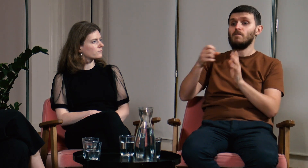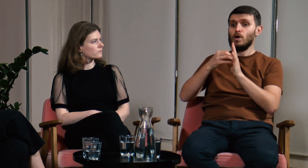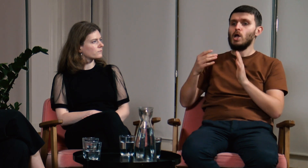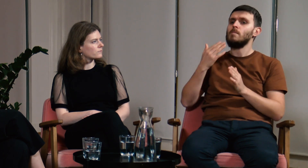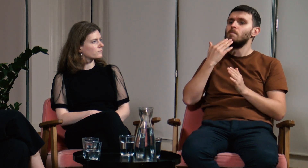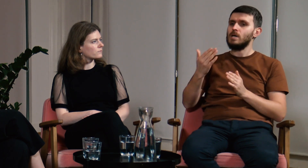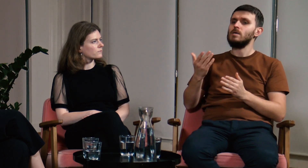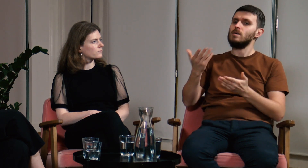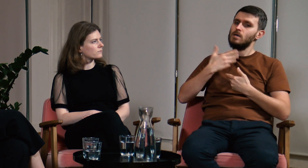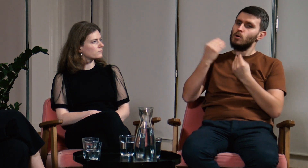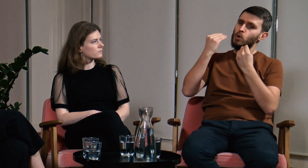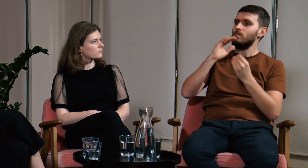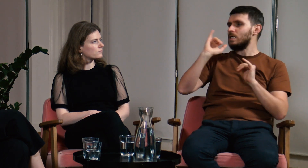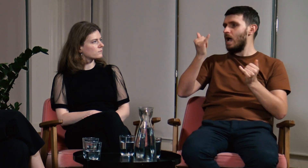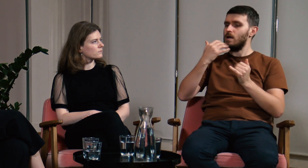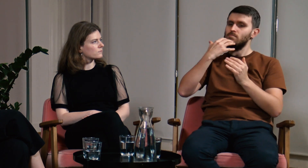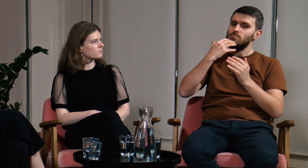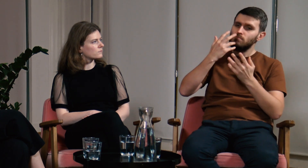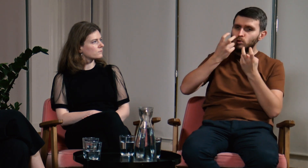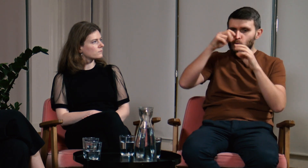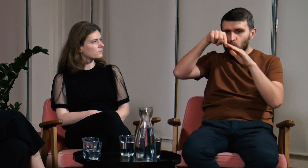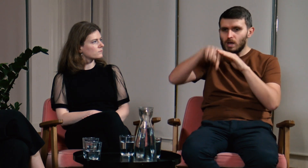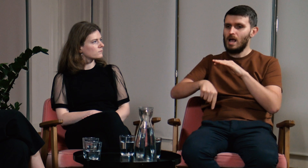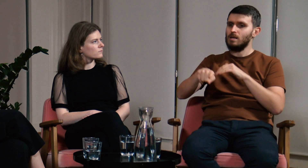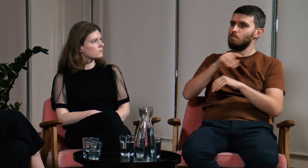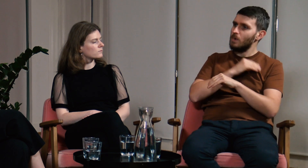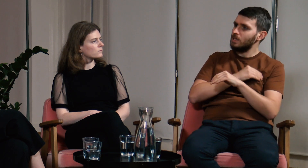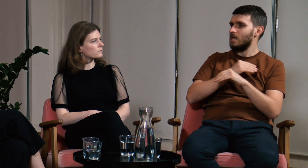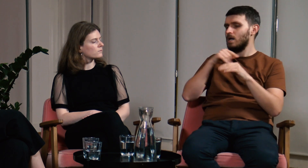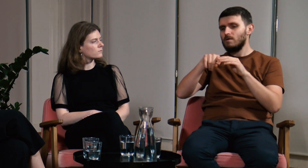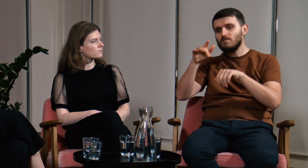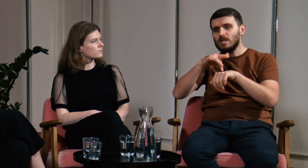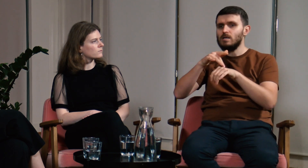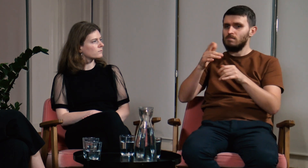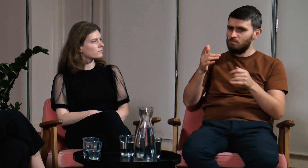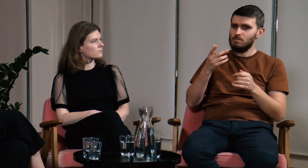Na FPJM nauczyłem się szukania wiarygodnych materiałów, źródeł, badań.